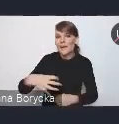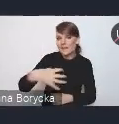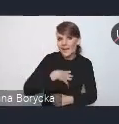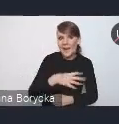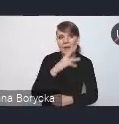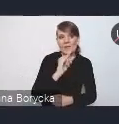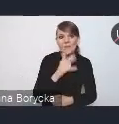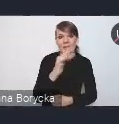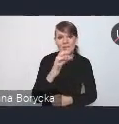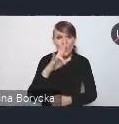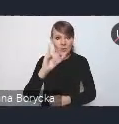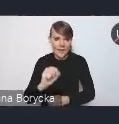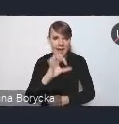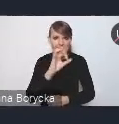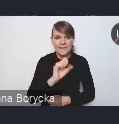i poprosić o przejęcie pałeczki.